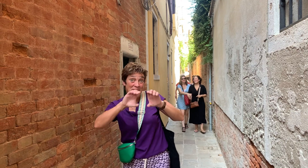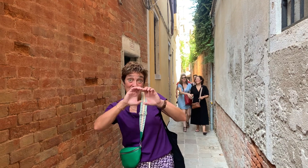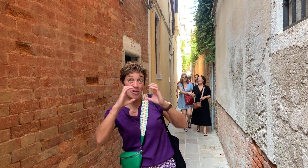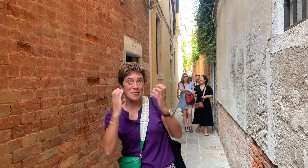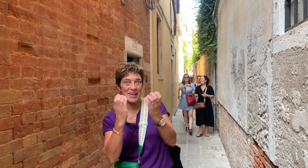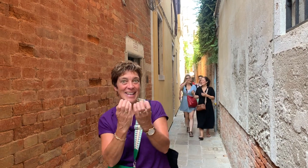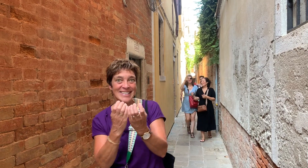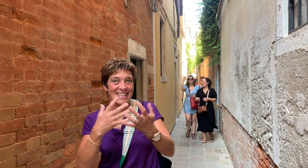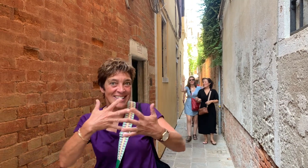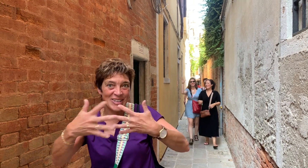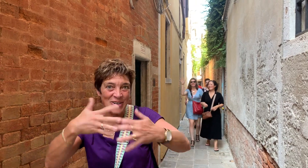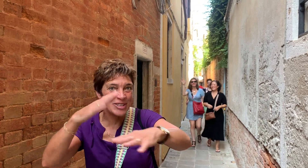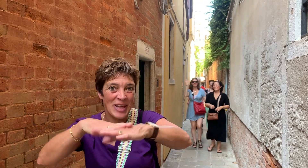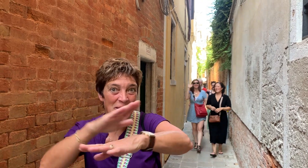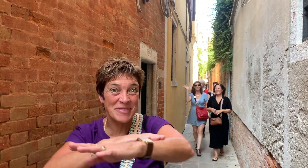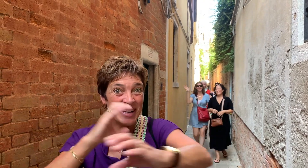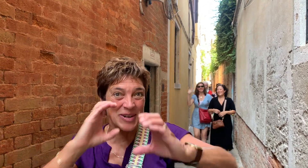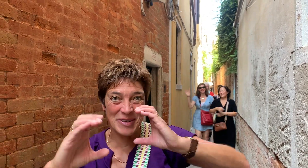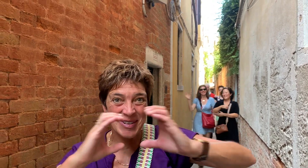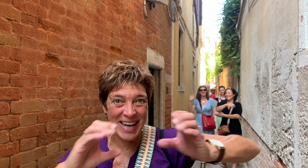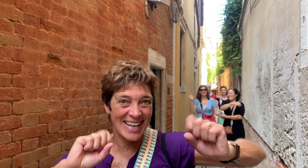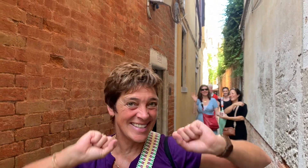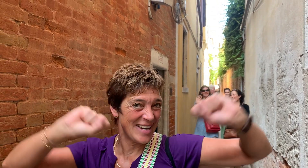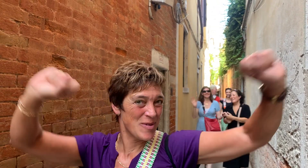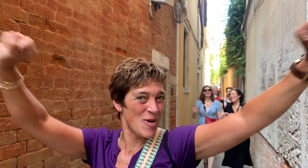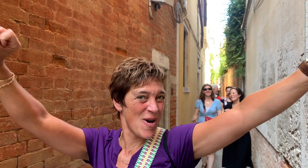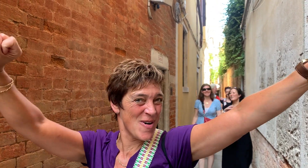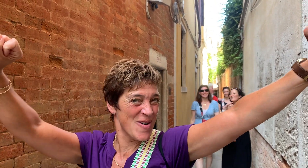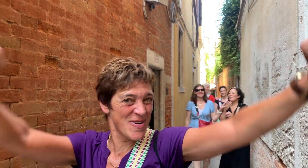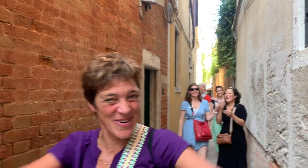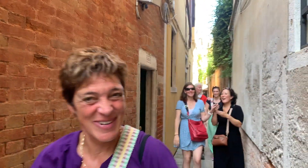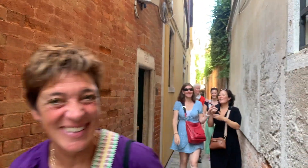We gaan naar de conferentie Social Haptic Communication. Wow!